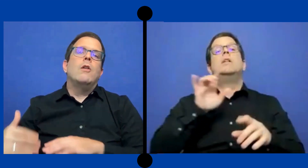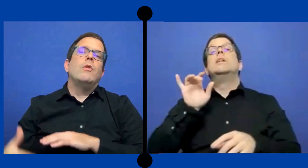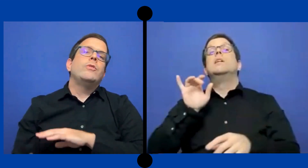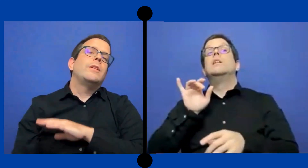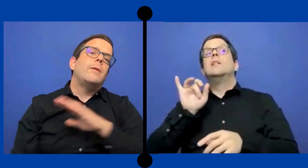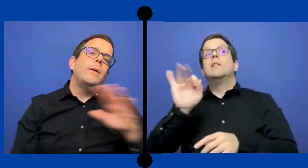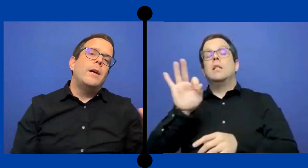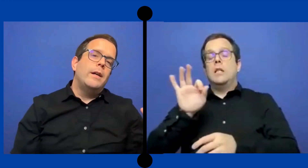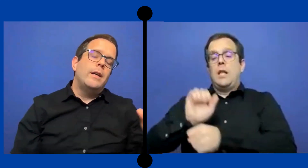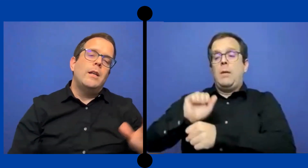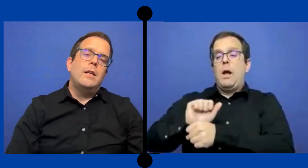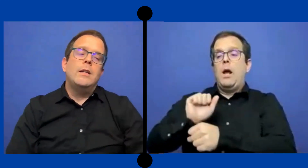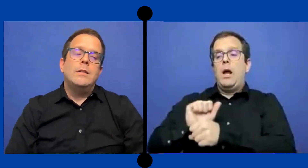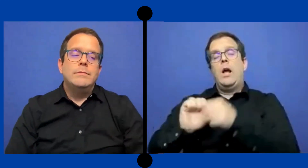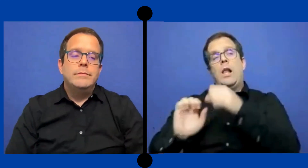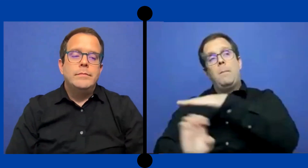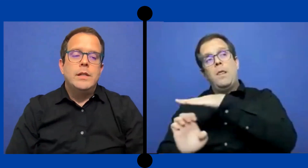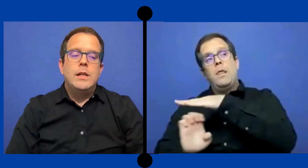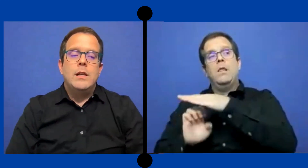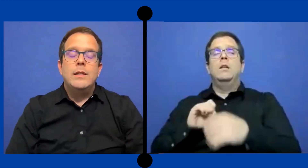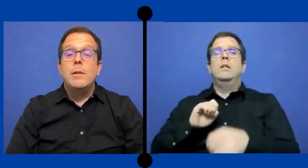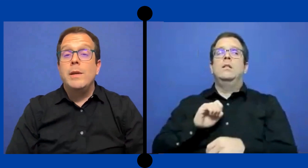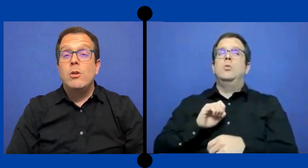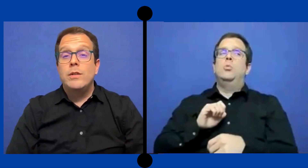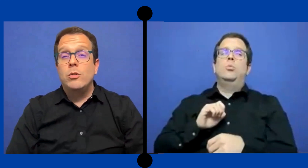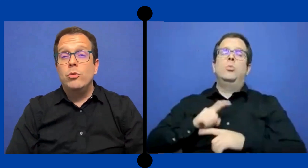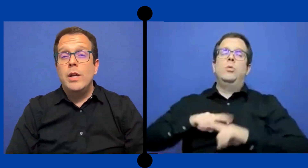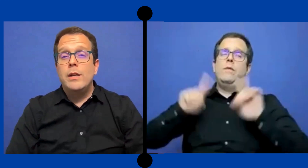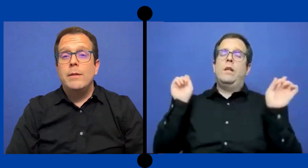a cuándo se trabaja en el intermedio la secundaria.